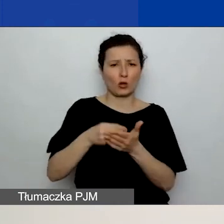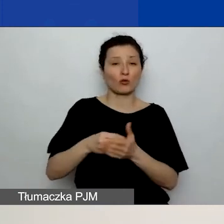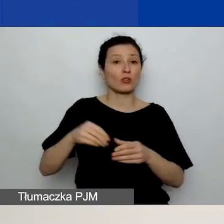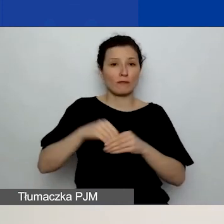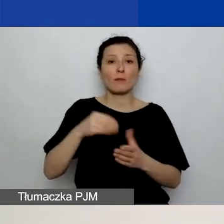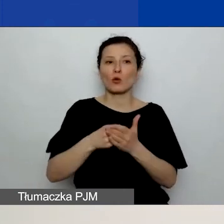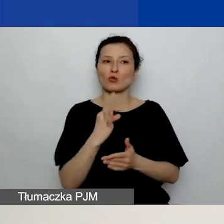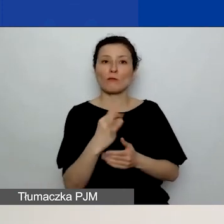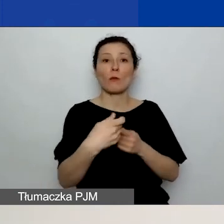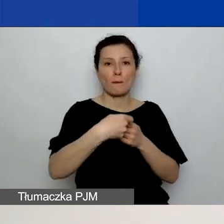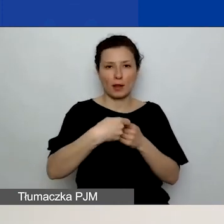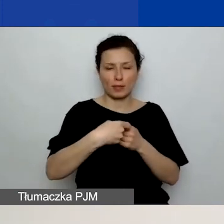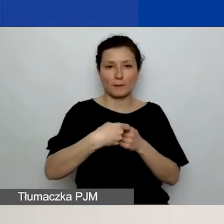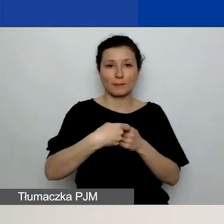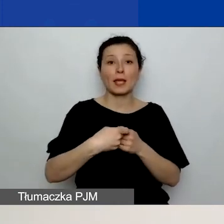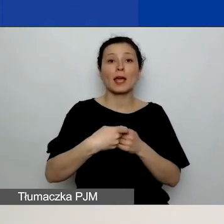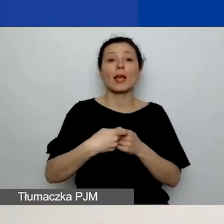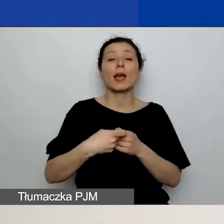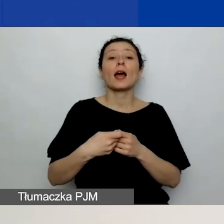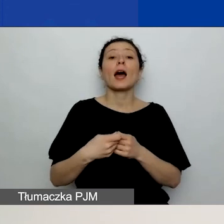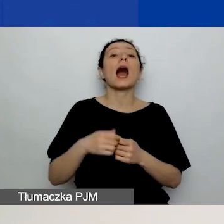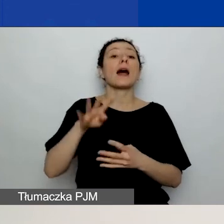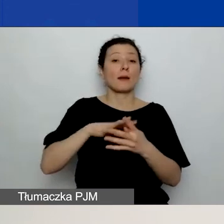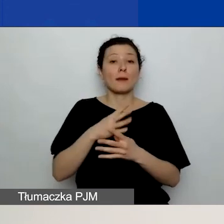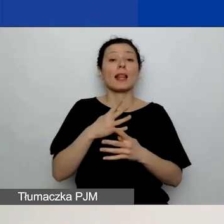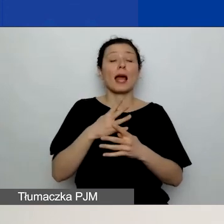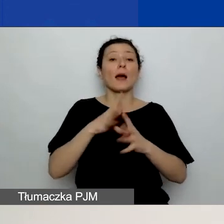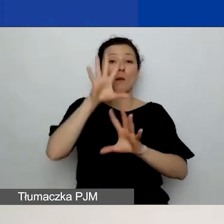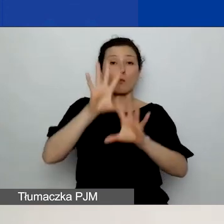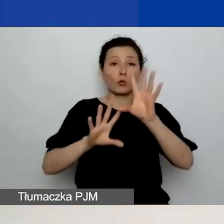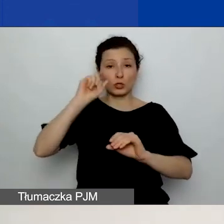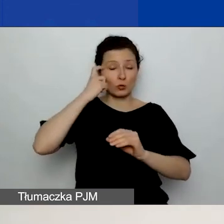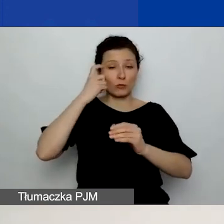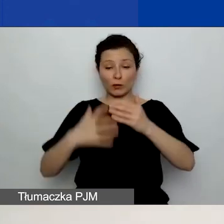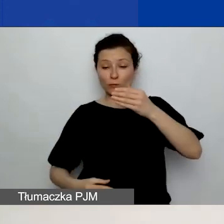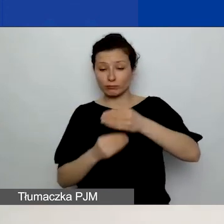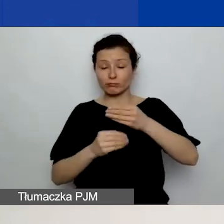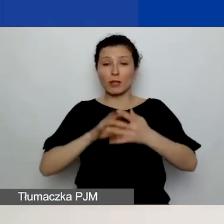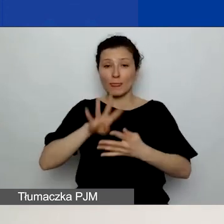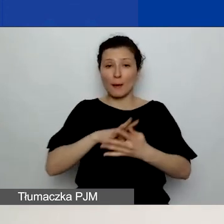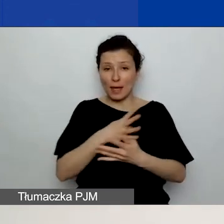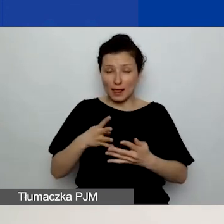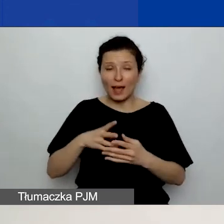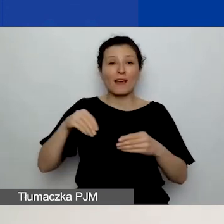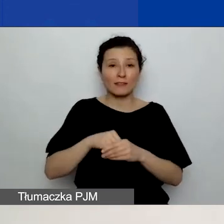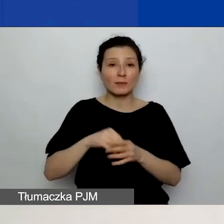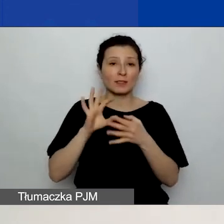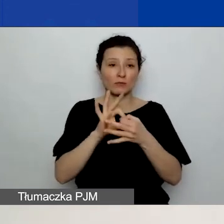Natomiast w tabeli pod budżetem, która dotyczy tylko kosztów partnerów, wpisujecie te koszty ponownie,